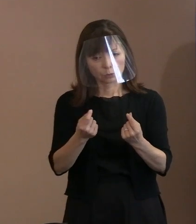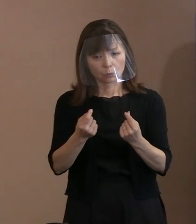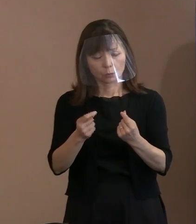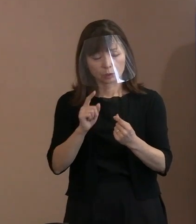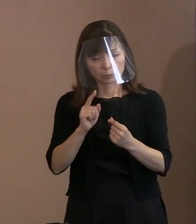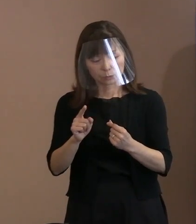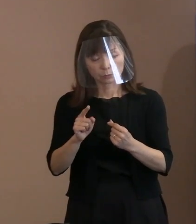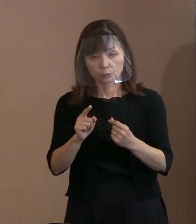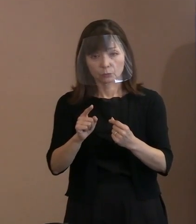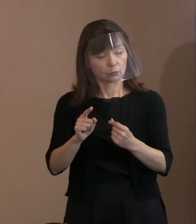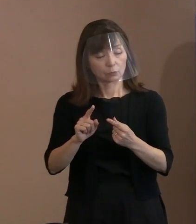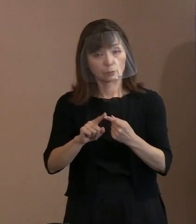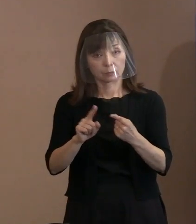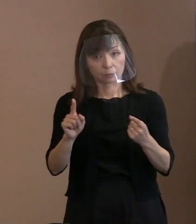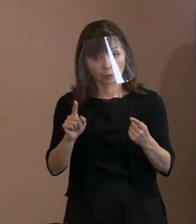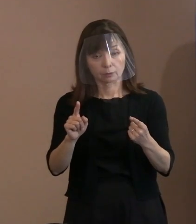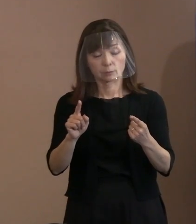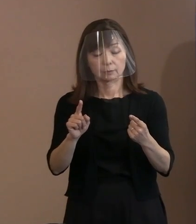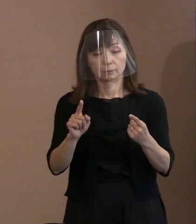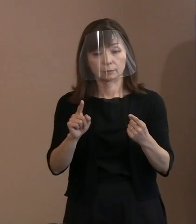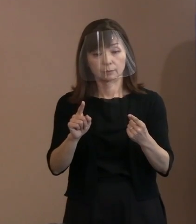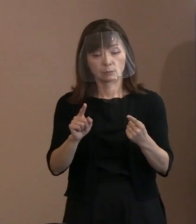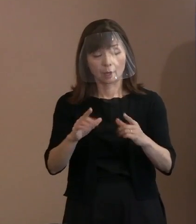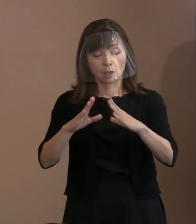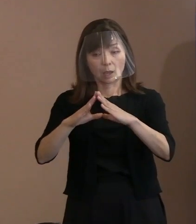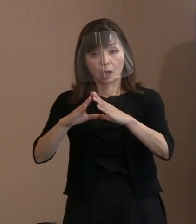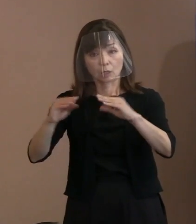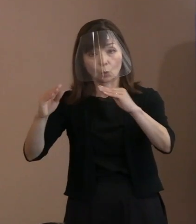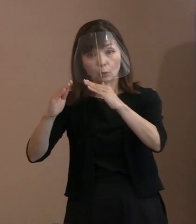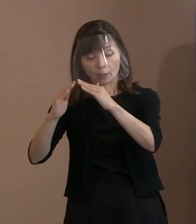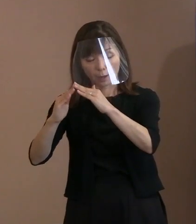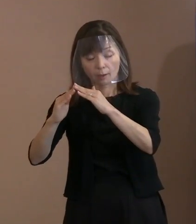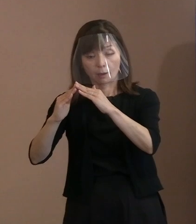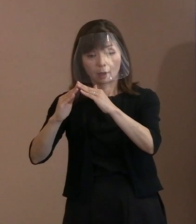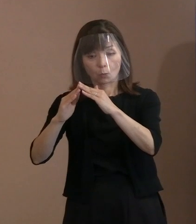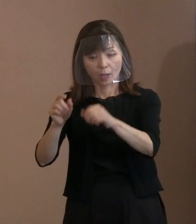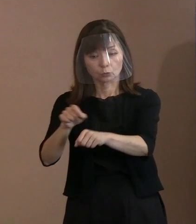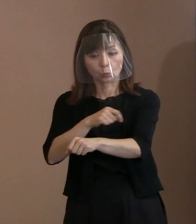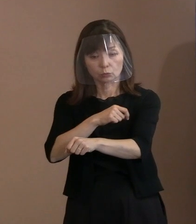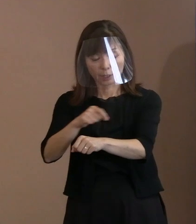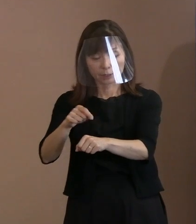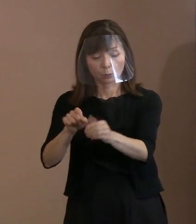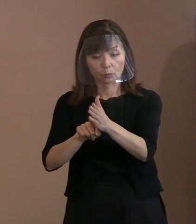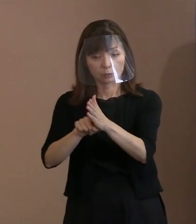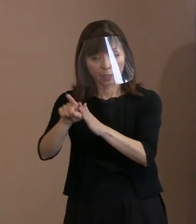国家というものが 特定の為政者の判断のもとに､